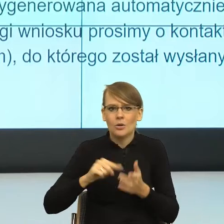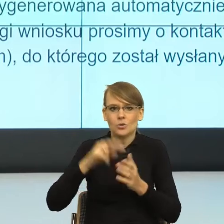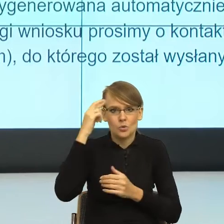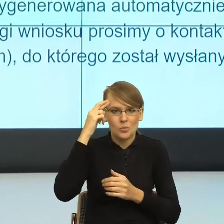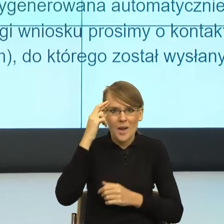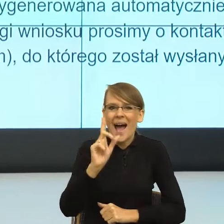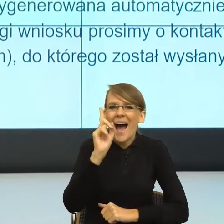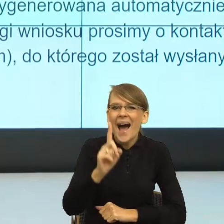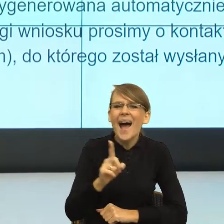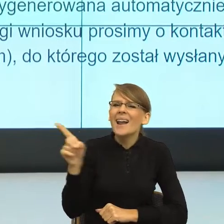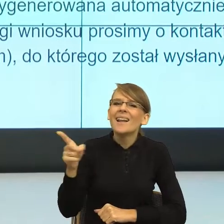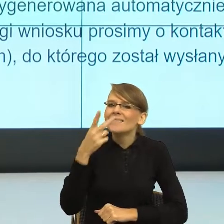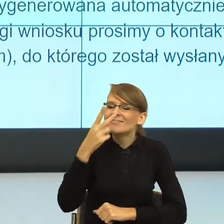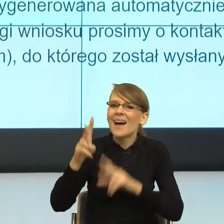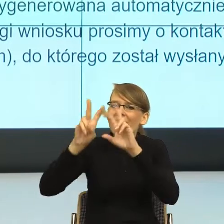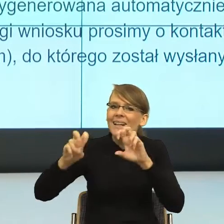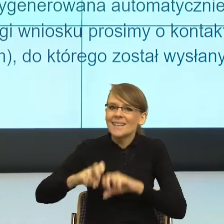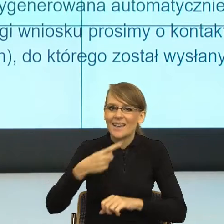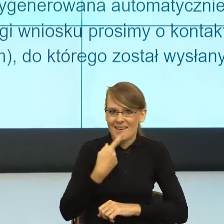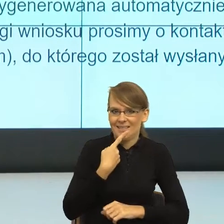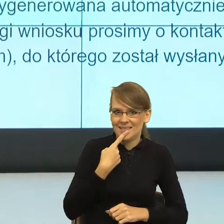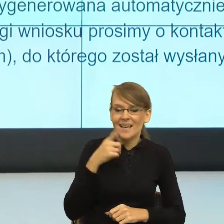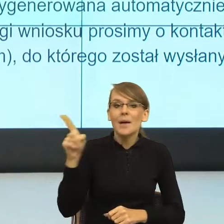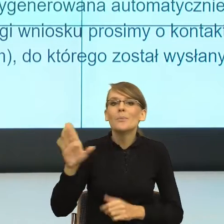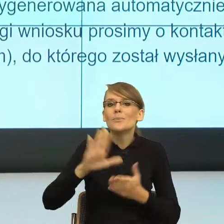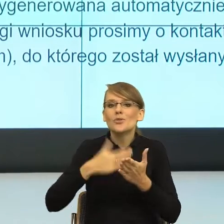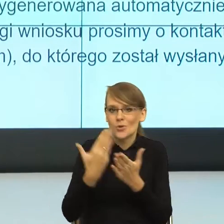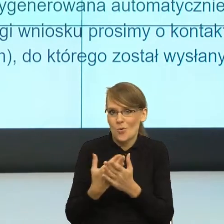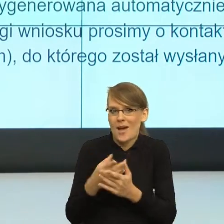Wybrałam ten przykład, bo tu mamy kilka bardzo ważnych